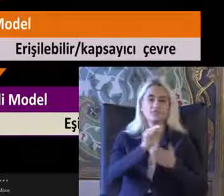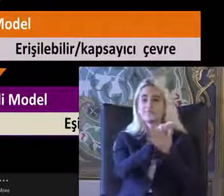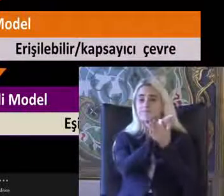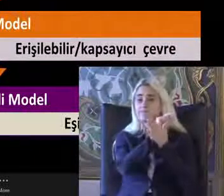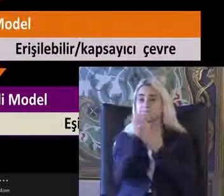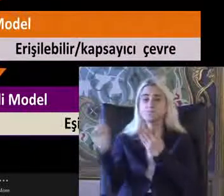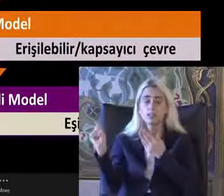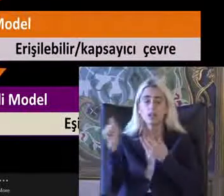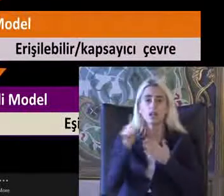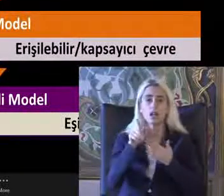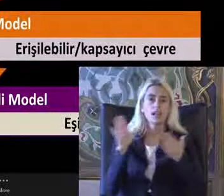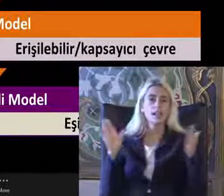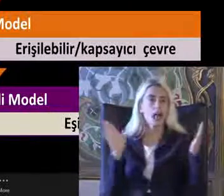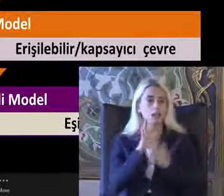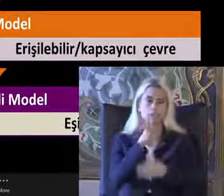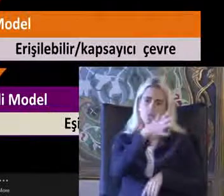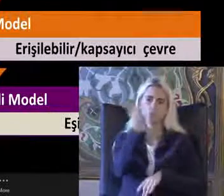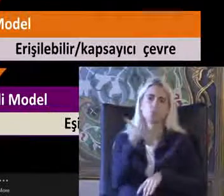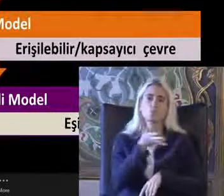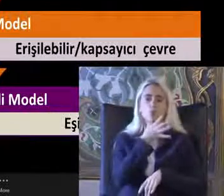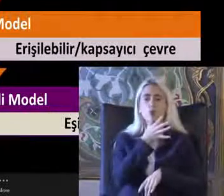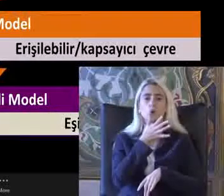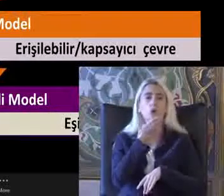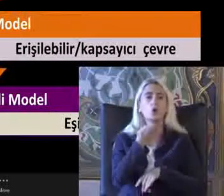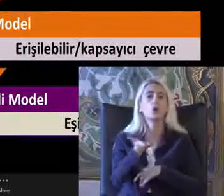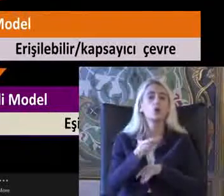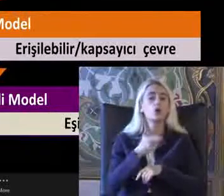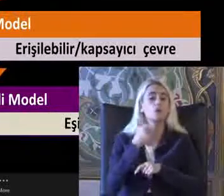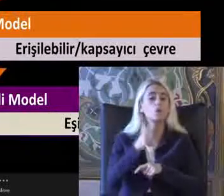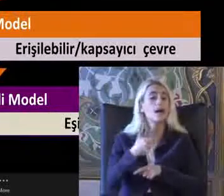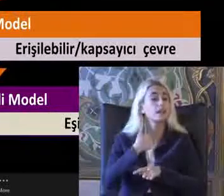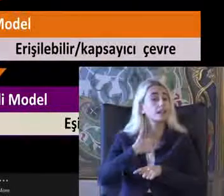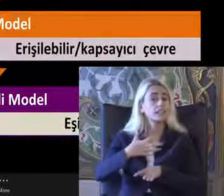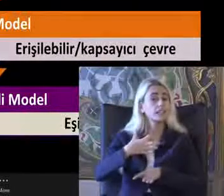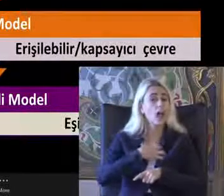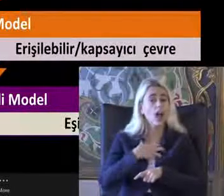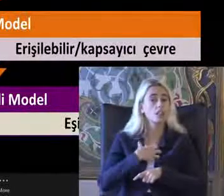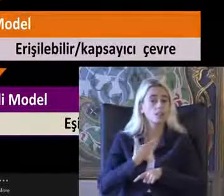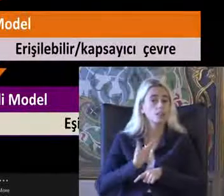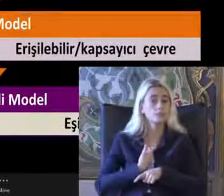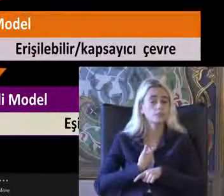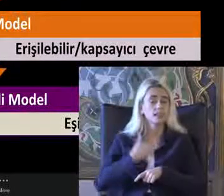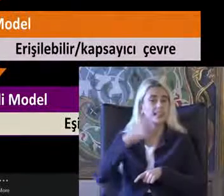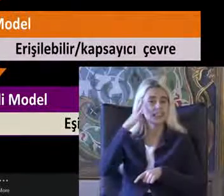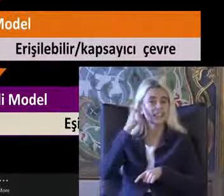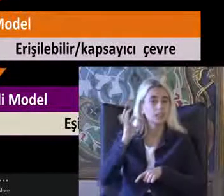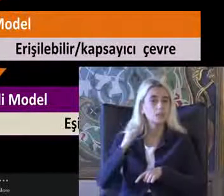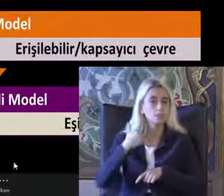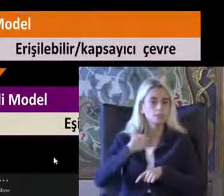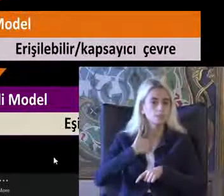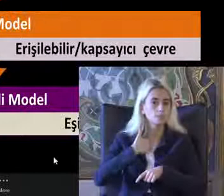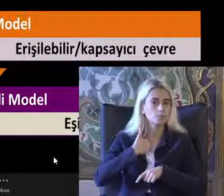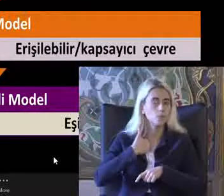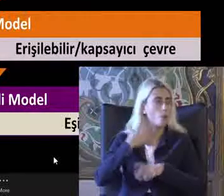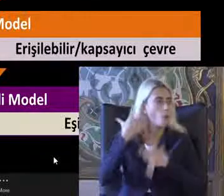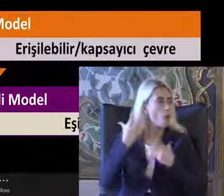Yansıtıldığını biliyor Ben de kendim bir Mensubu olarak Bu